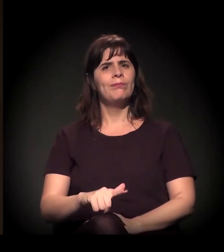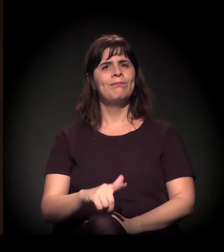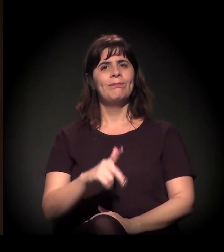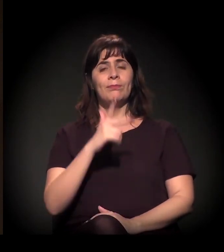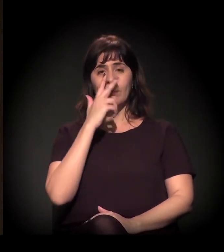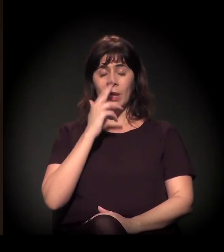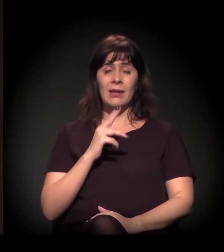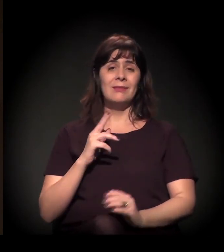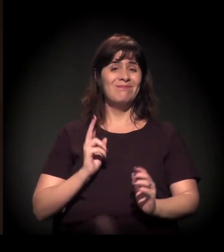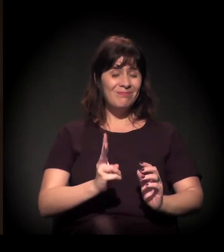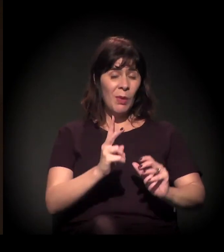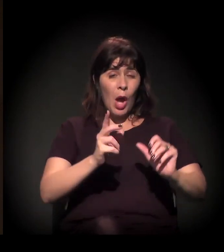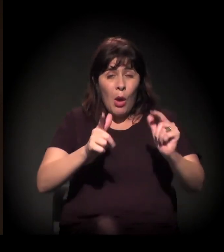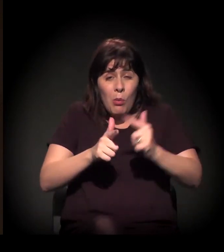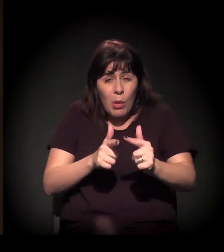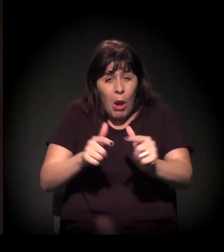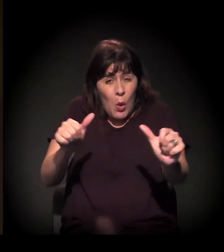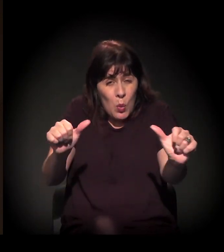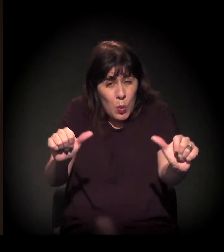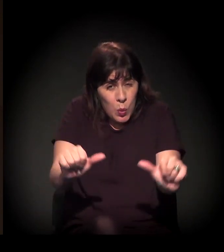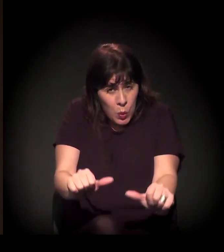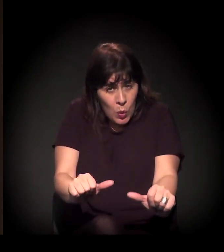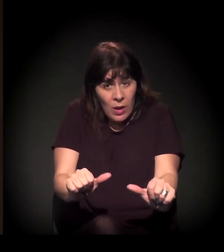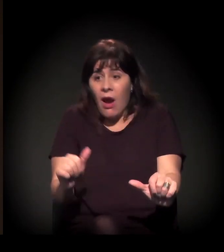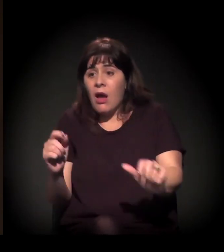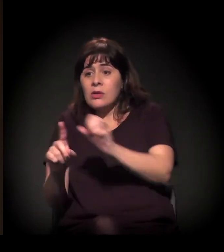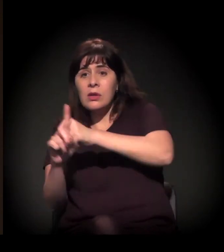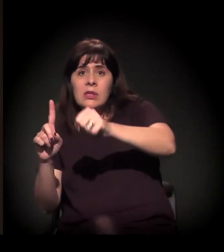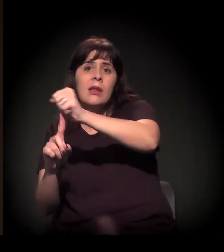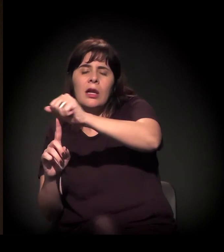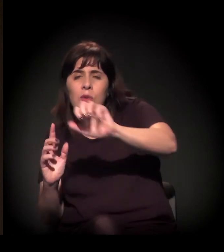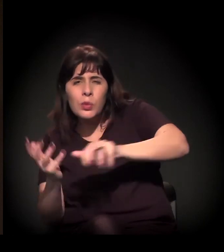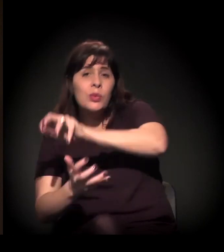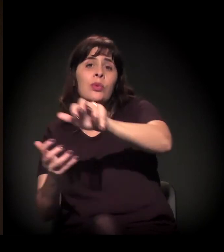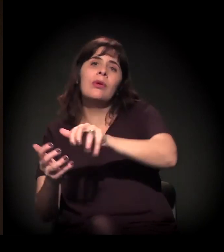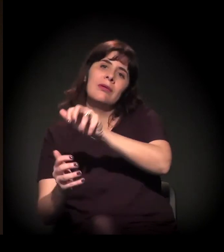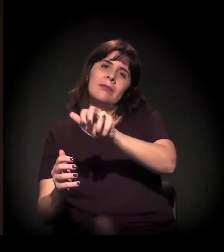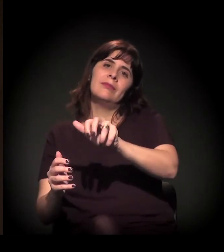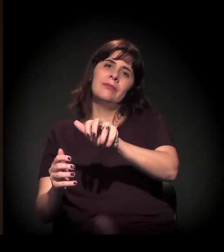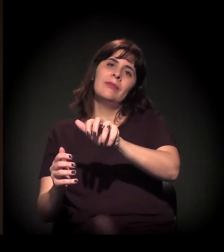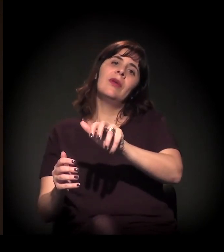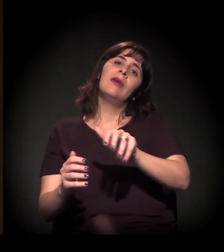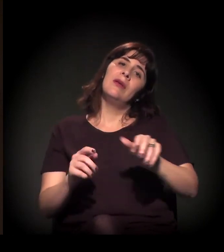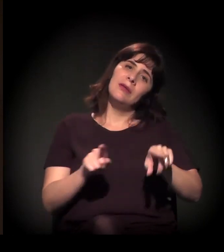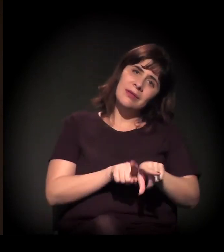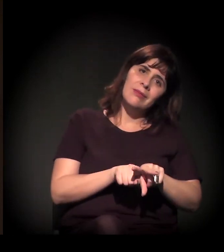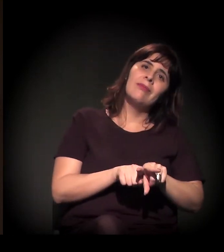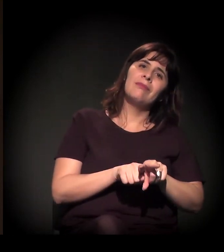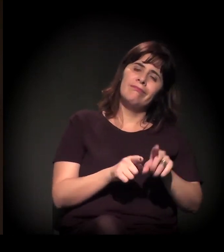aos processos de crise que a gente vive no Brasil, e também das crises e dos momentos políticos.